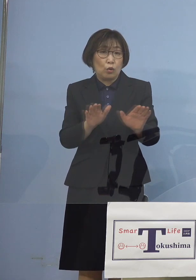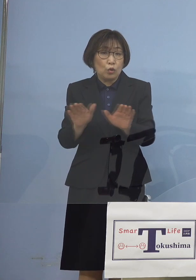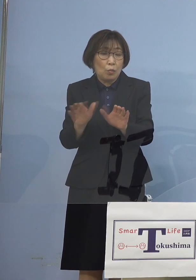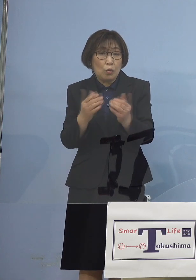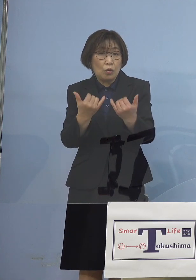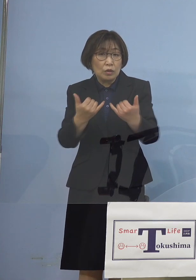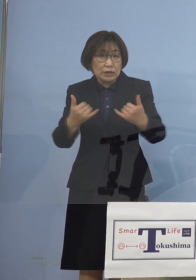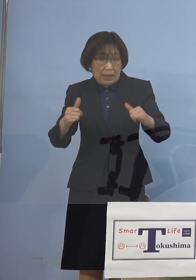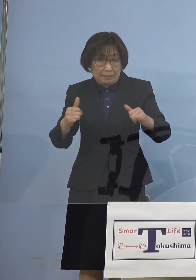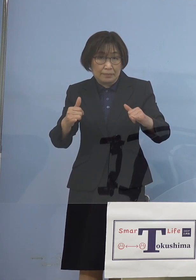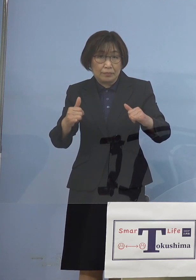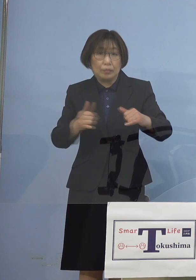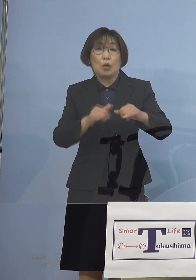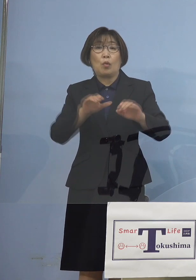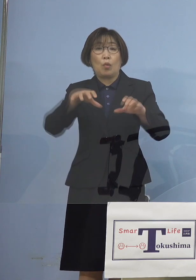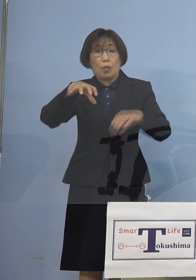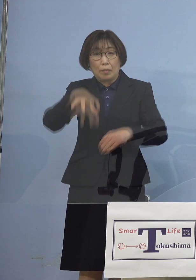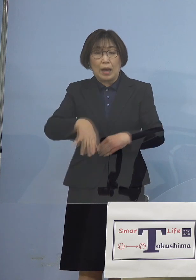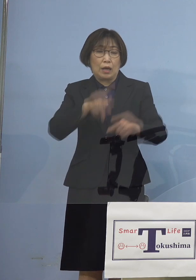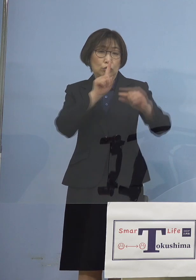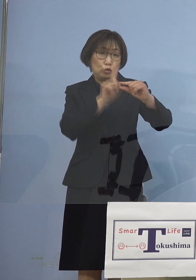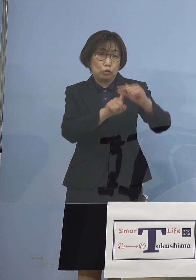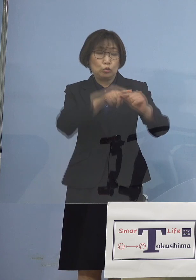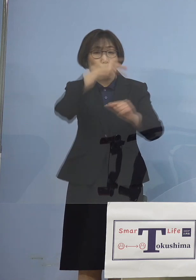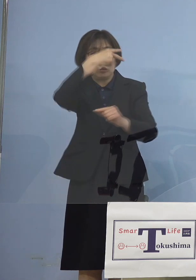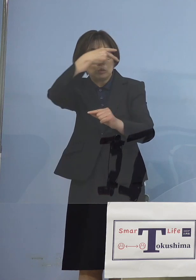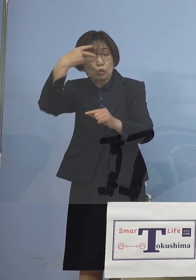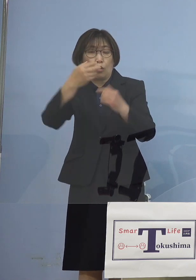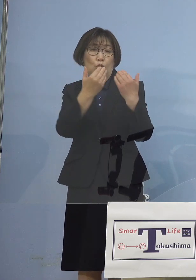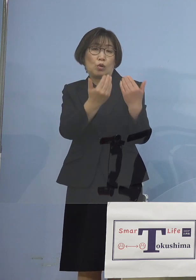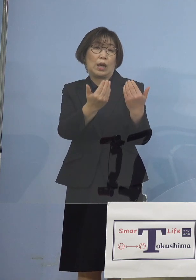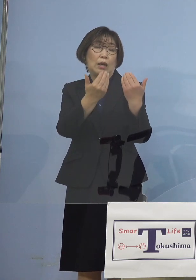つまり中学校、高等学校へ 飛び火をすることとなり